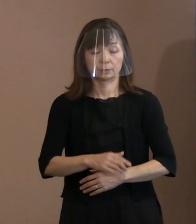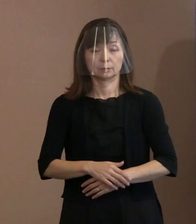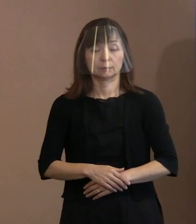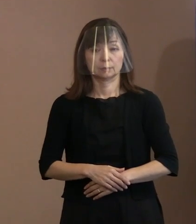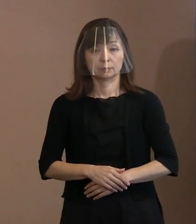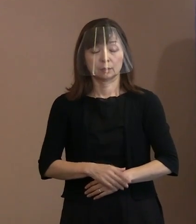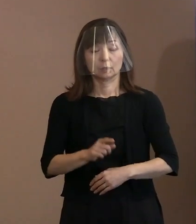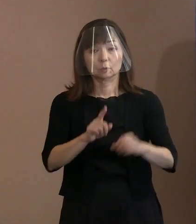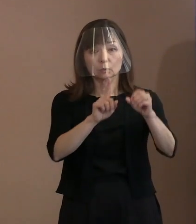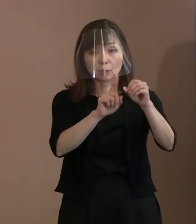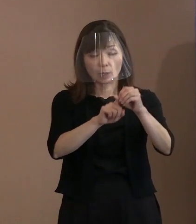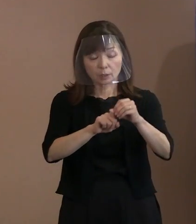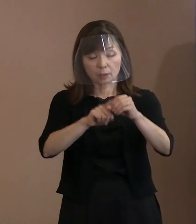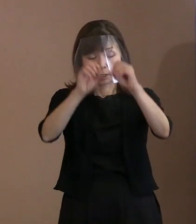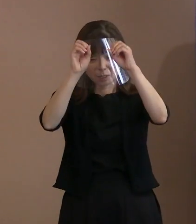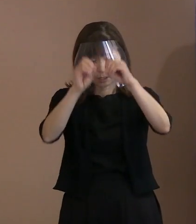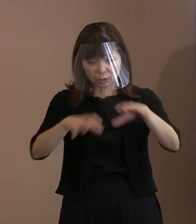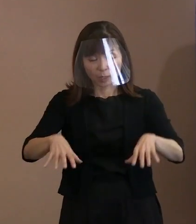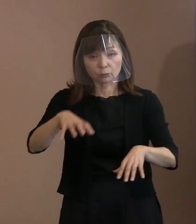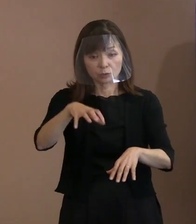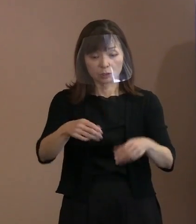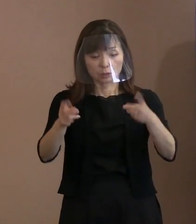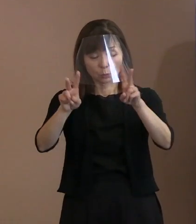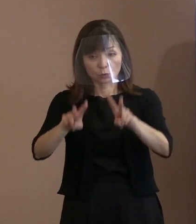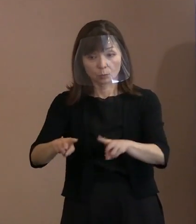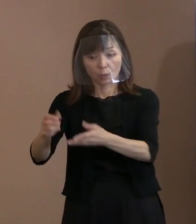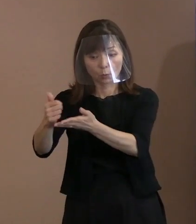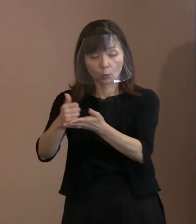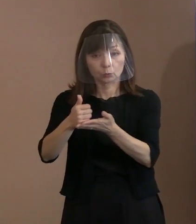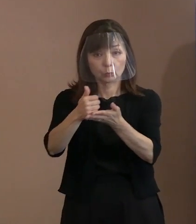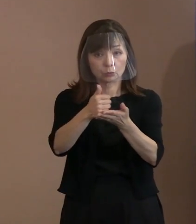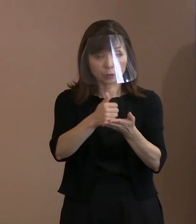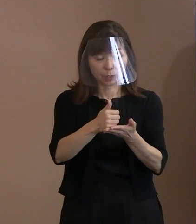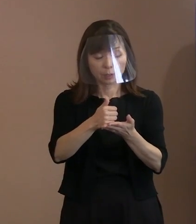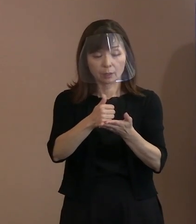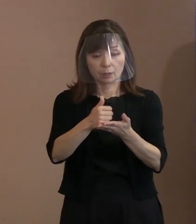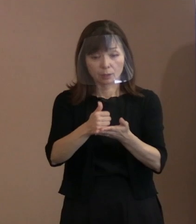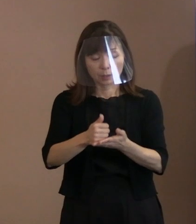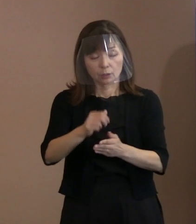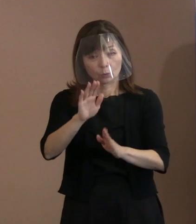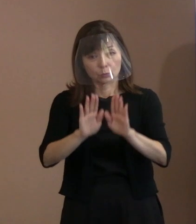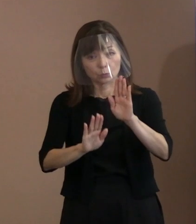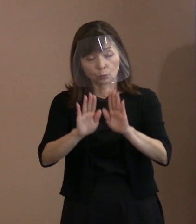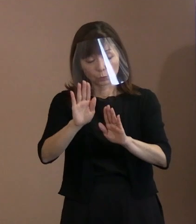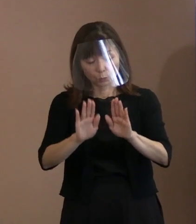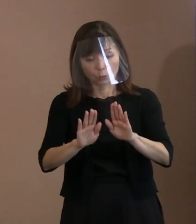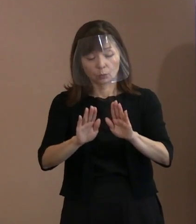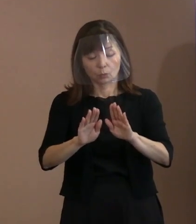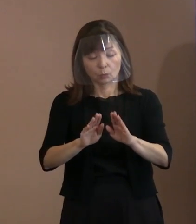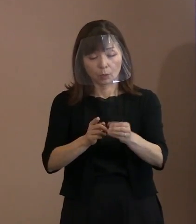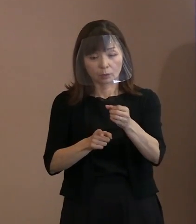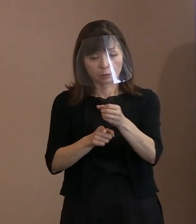被爆地を訪れ核兵器を使用した際の 結末を直視するように求めております｡